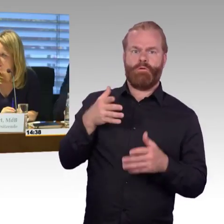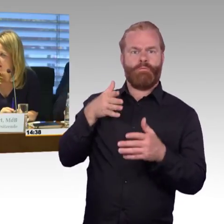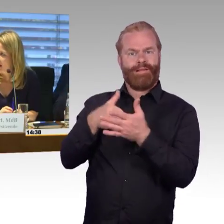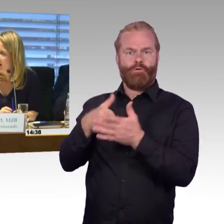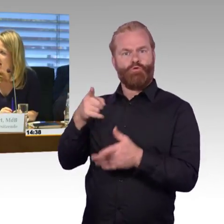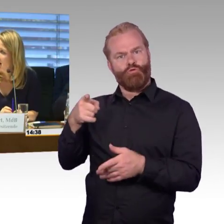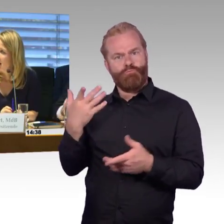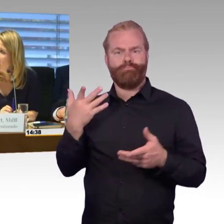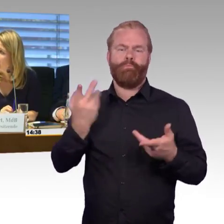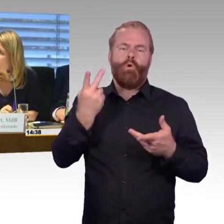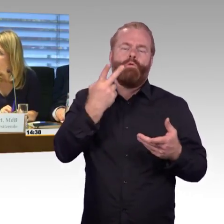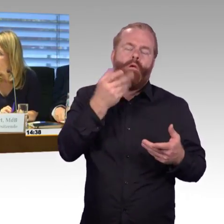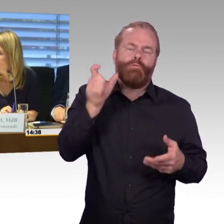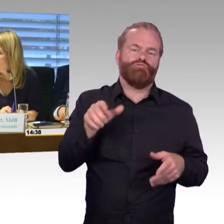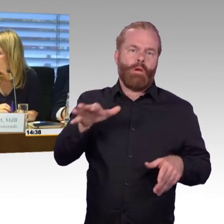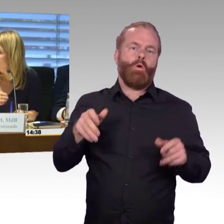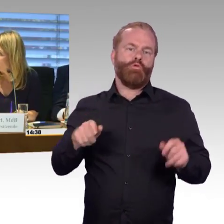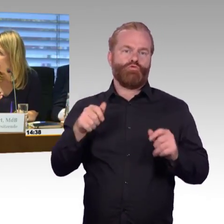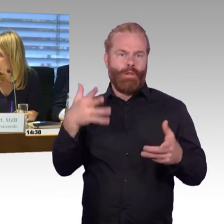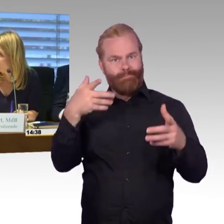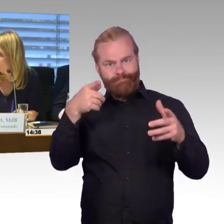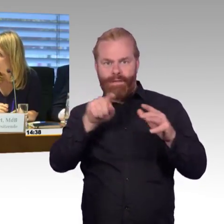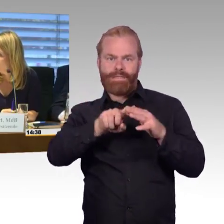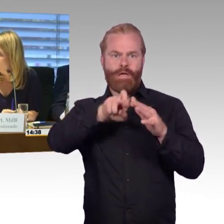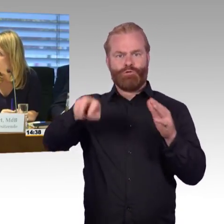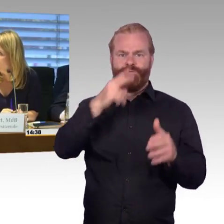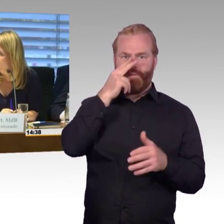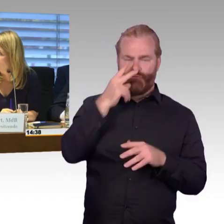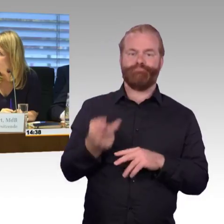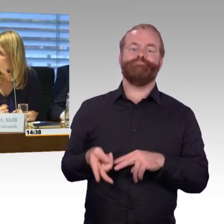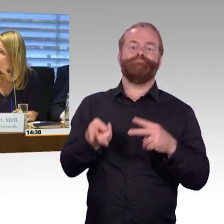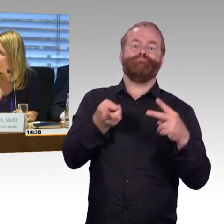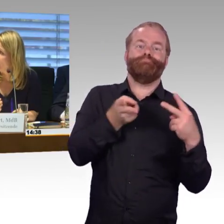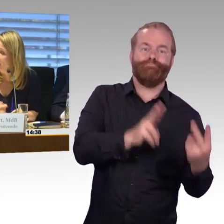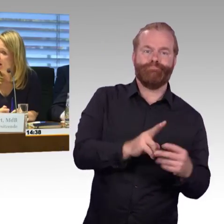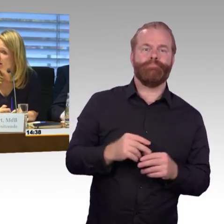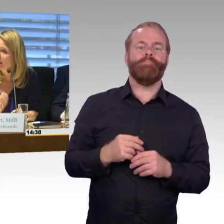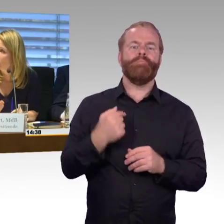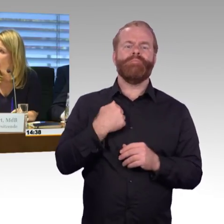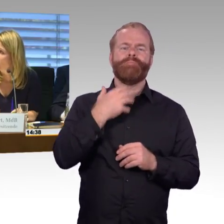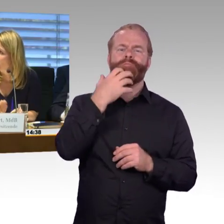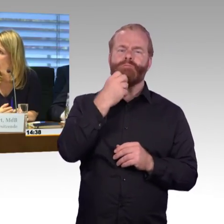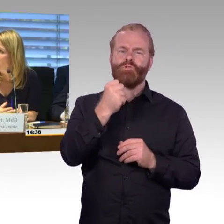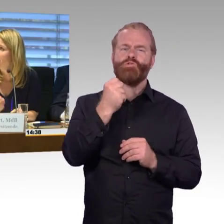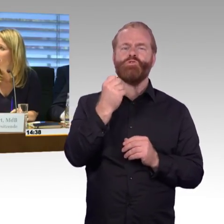und zwar sind die Stellungnahmen mit dem Eingang verteilt worden, sobald sie eingegangen sind, wurden sie auch verteilt.